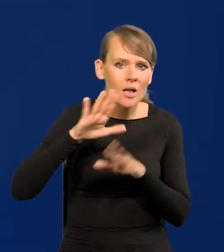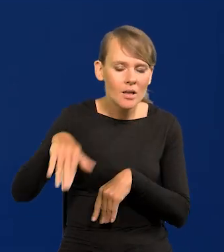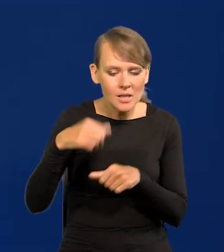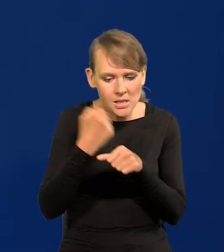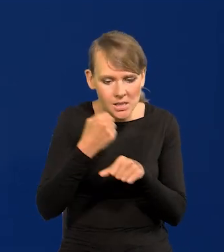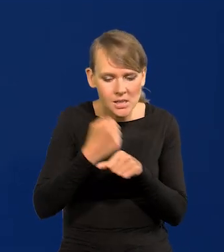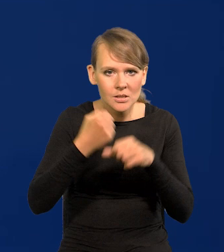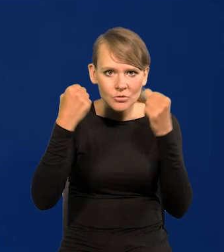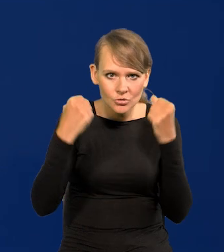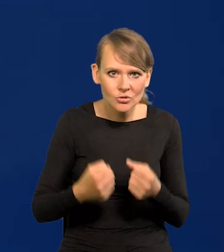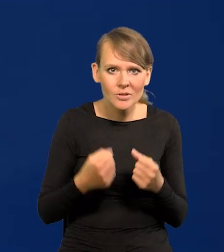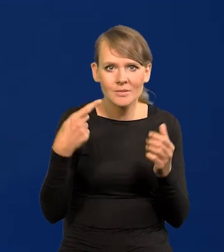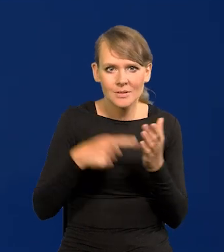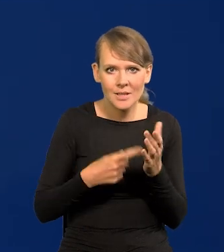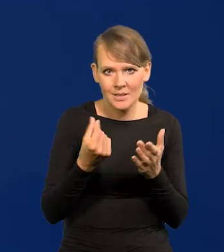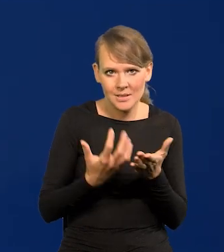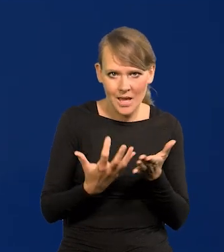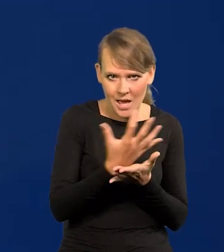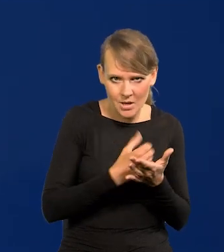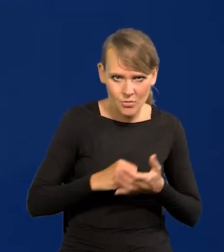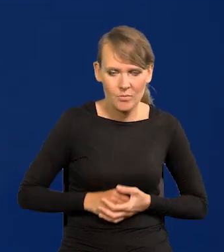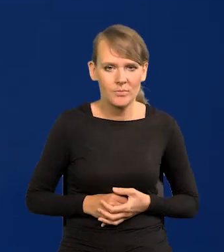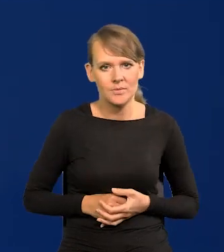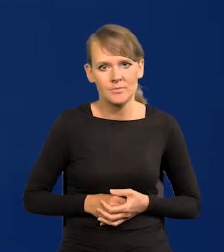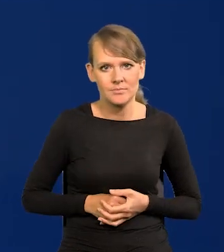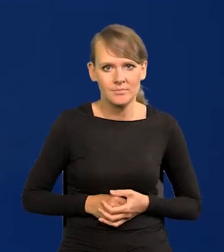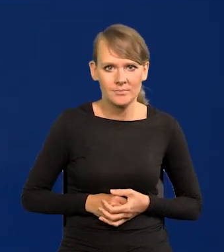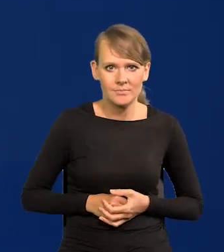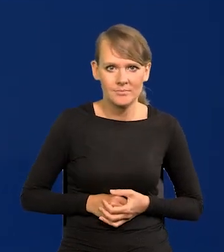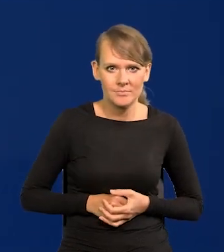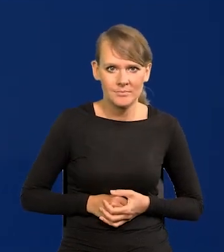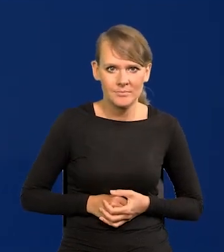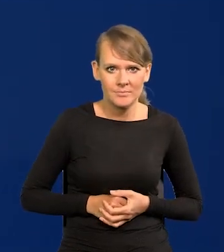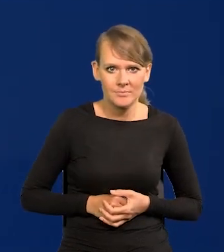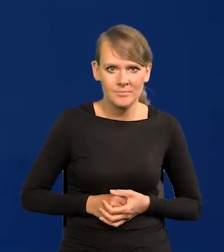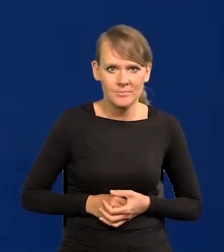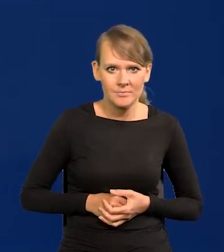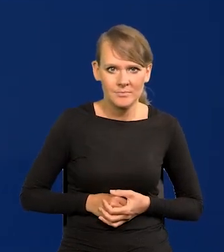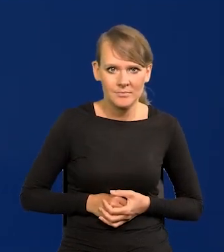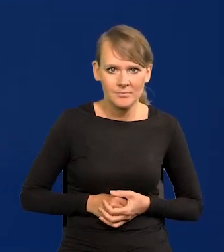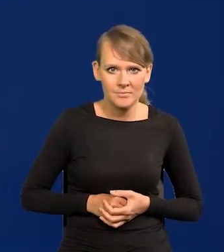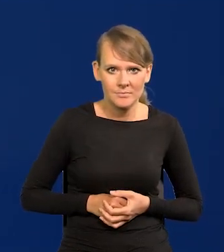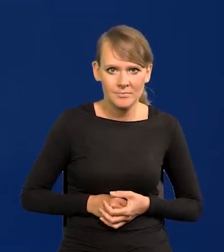Pracują bardzo ciężko, żeby zarabiać. I to jest nasz atut.